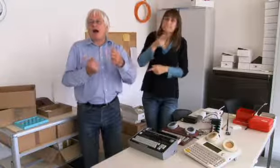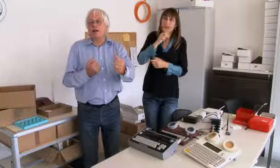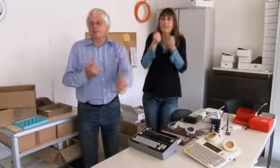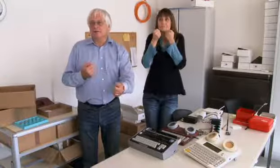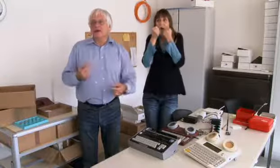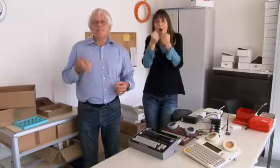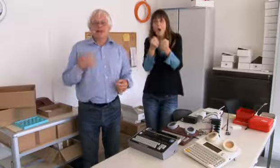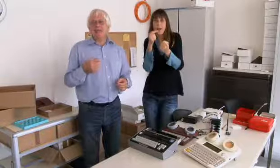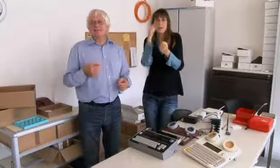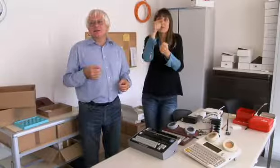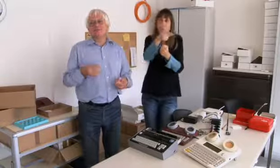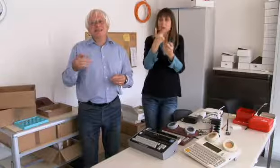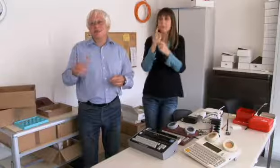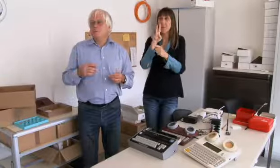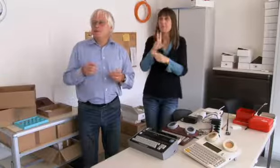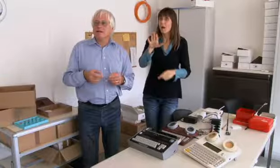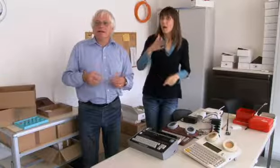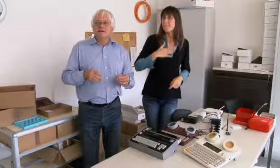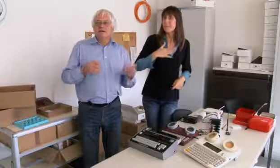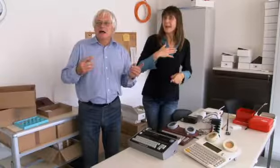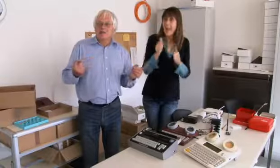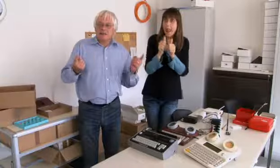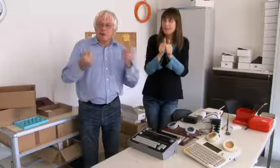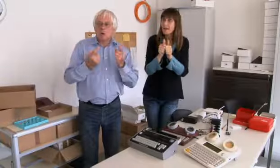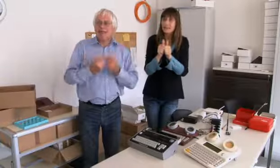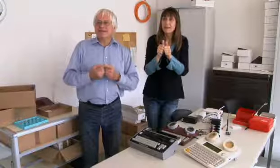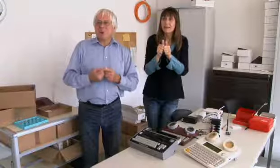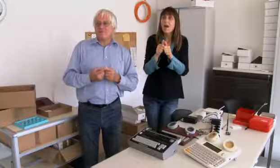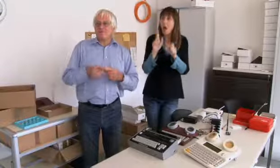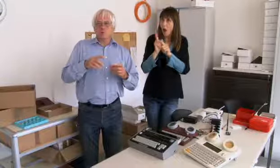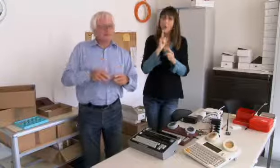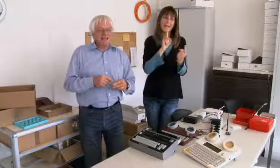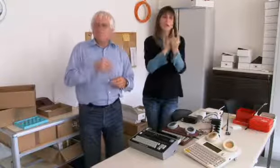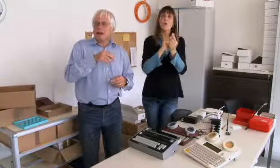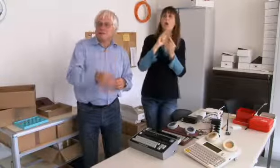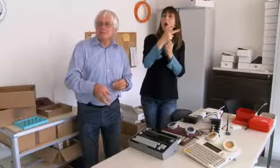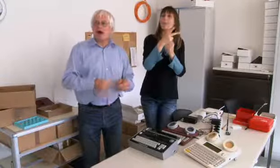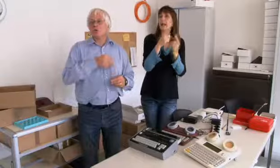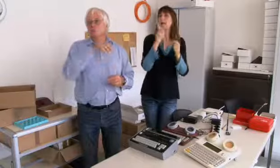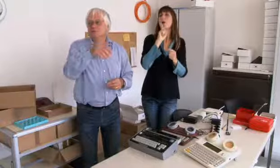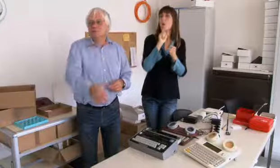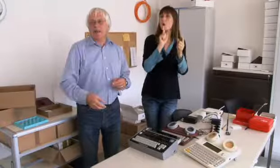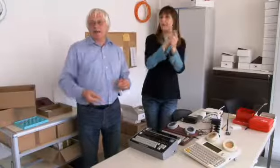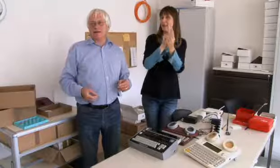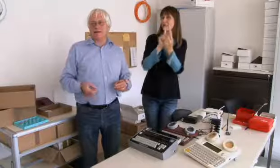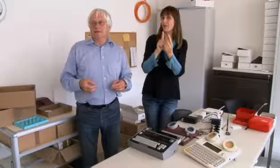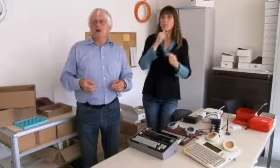ins Tram sitzen und fahren. Meine Eltern haben immer wieder Gehörlose getroffen,